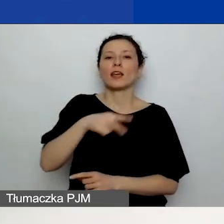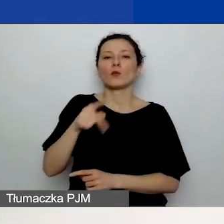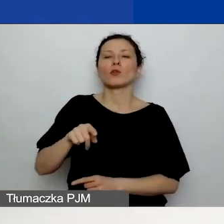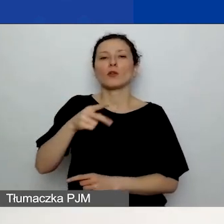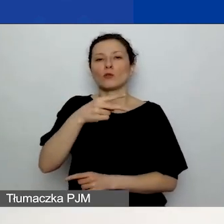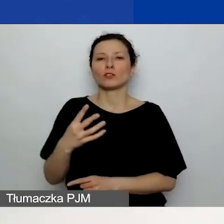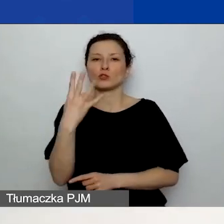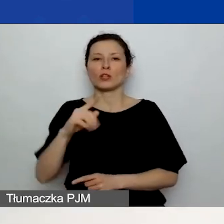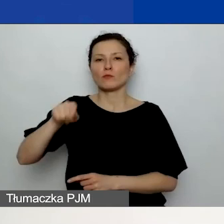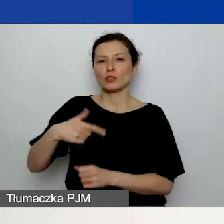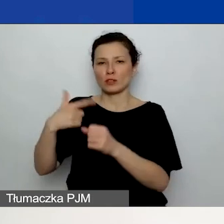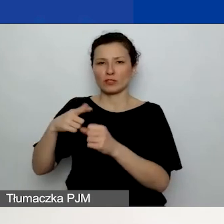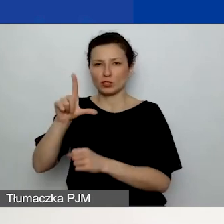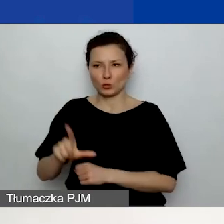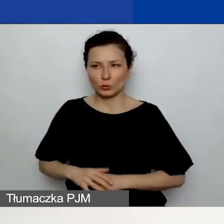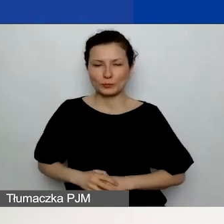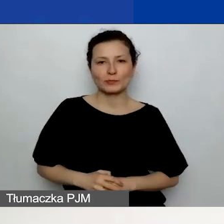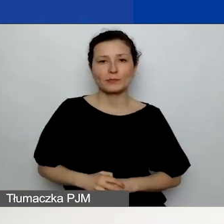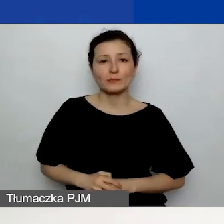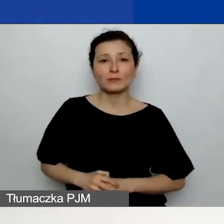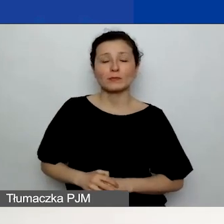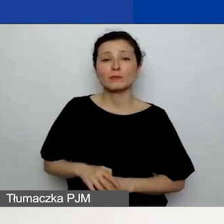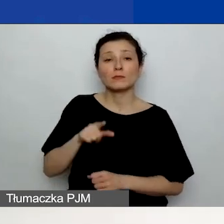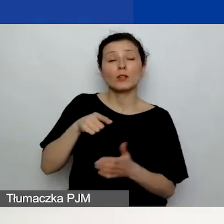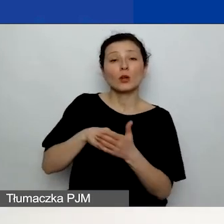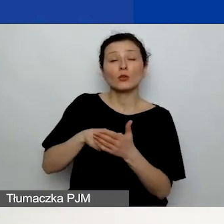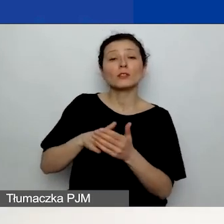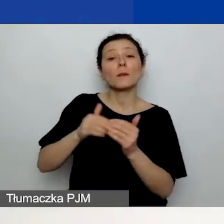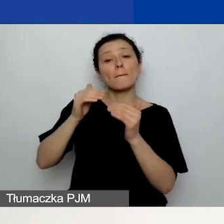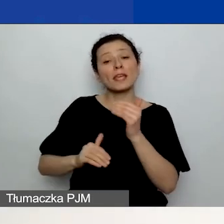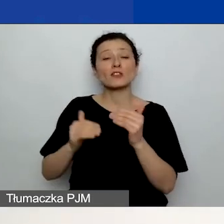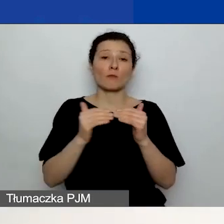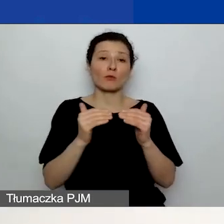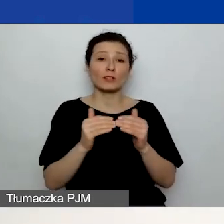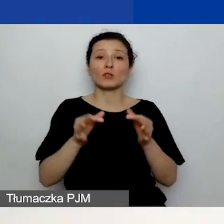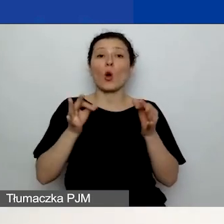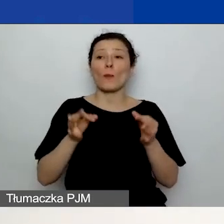Ten kurs jest niższy w stosunku do bieżącego. Celem tego jest -